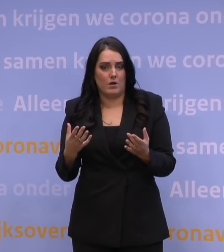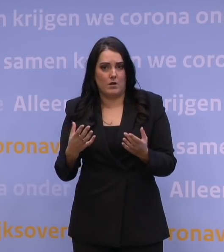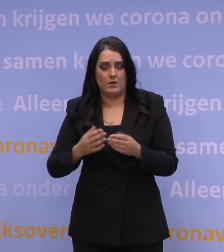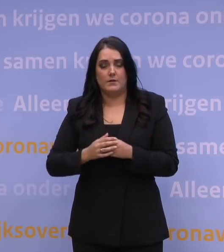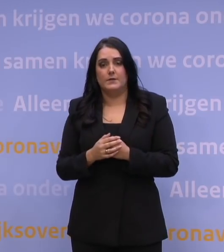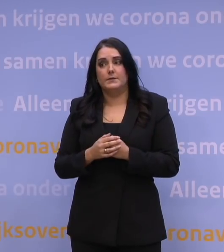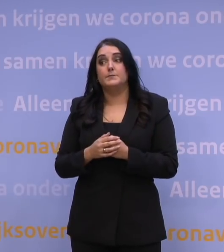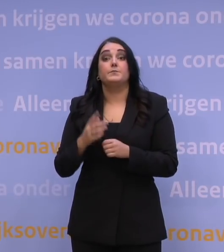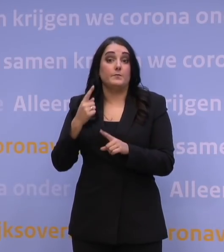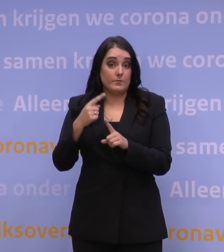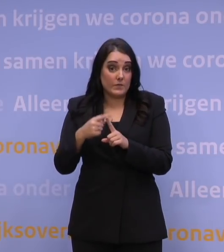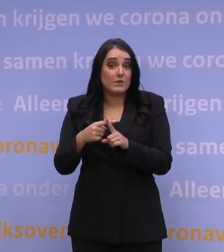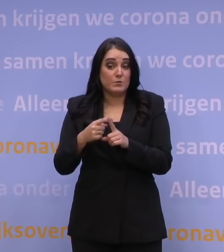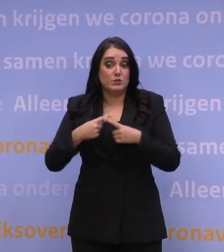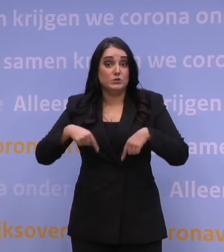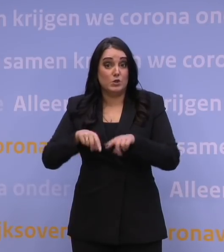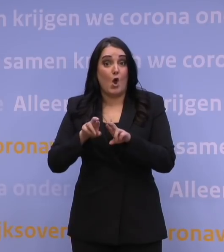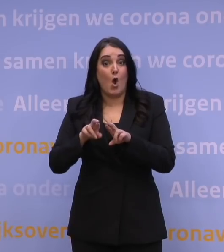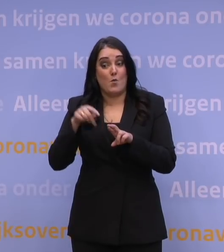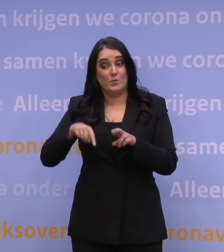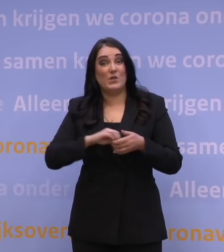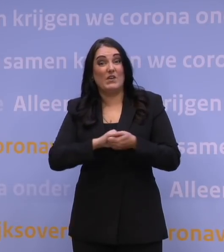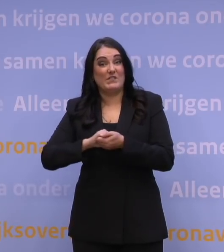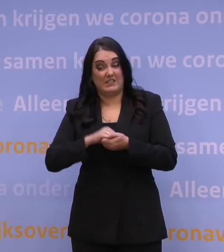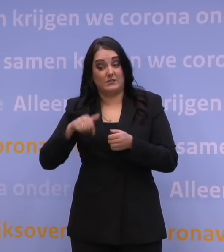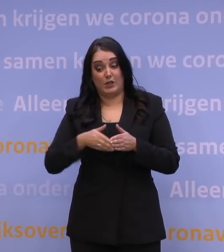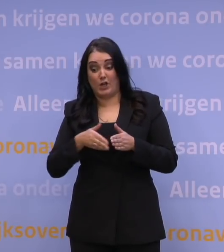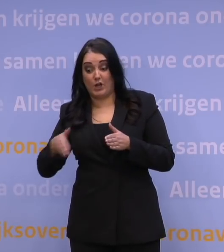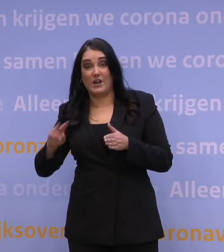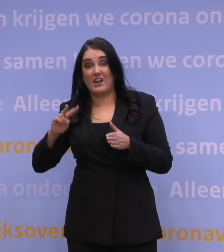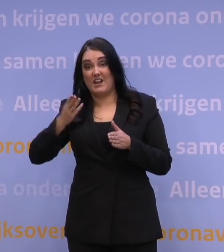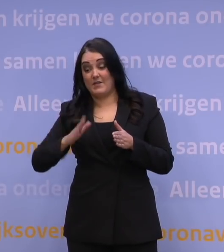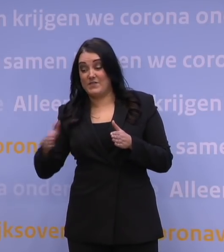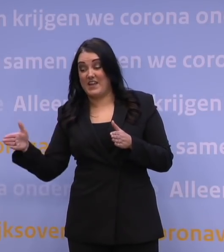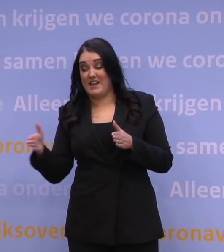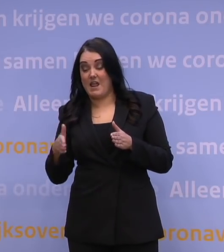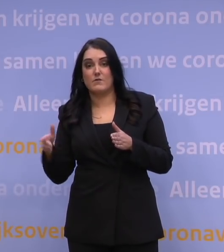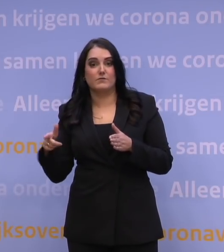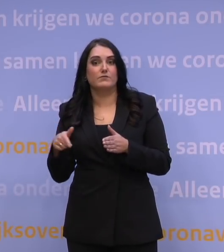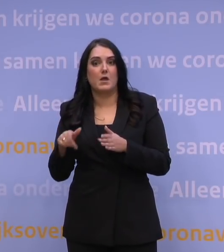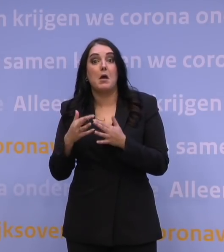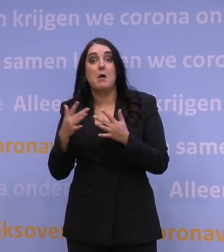En overigens hopen we ook in de tweede helft van deze winter al een aantal van dat type pilots, er gebeurt heel erg veel moois in de regio,